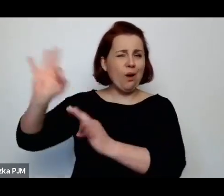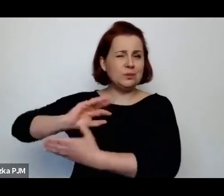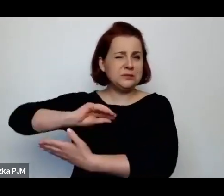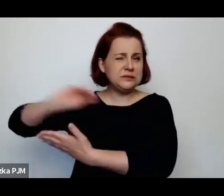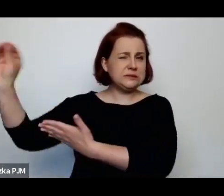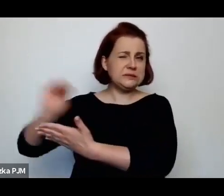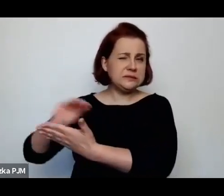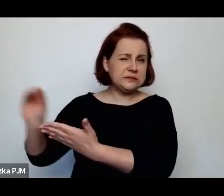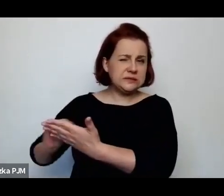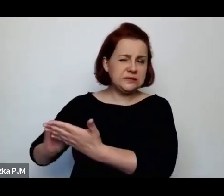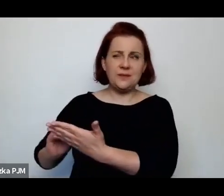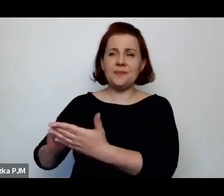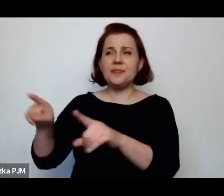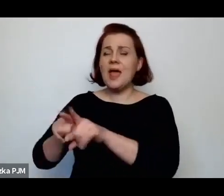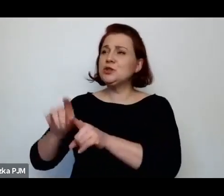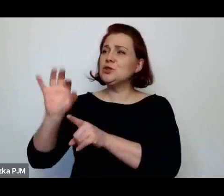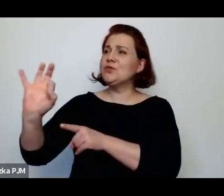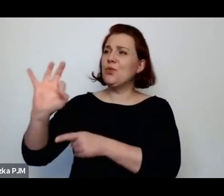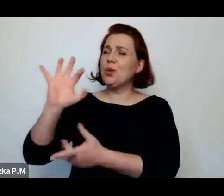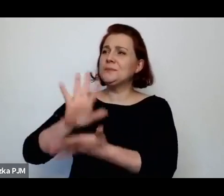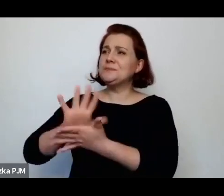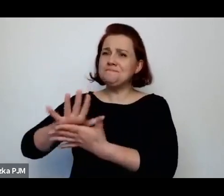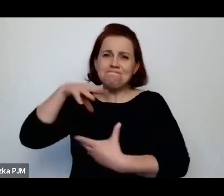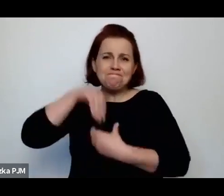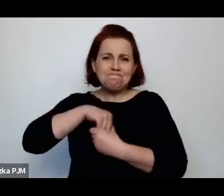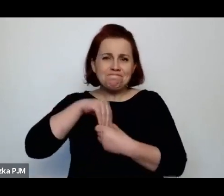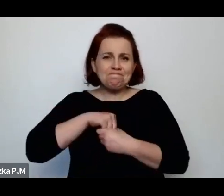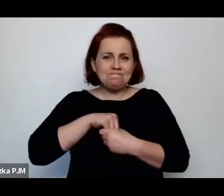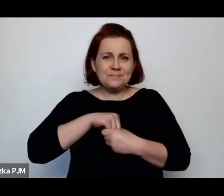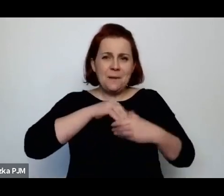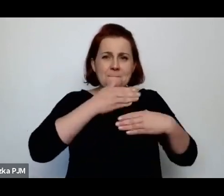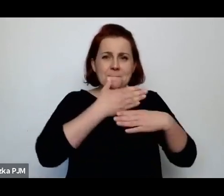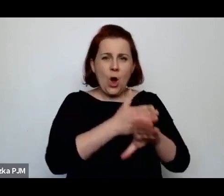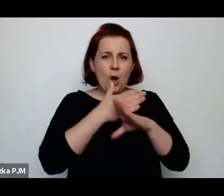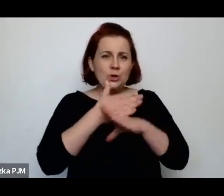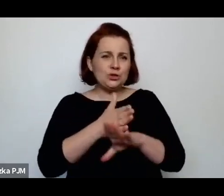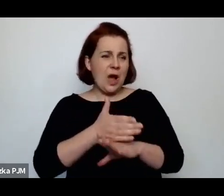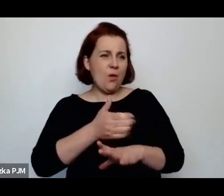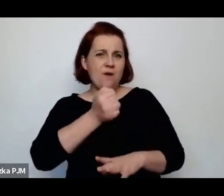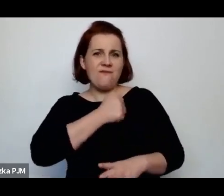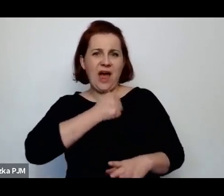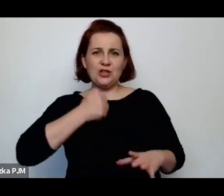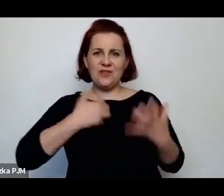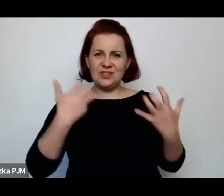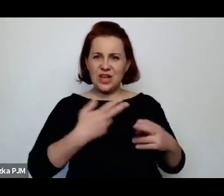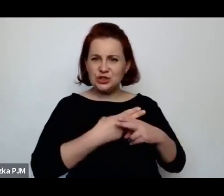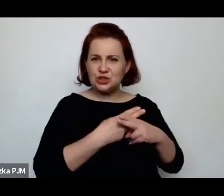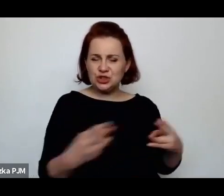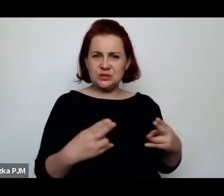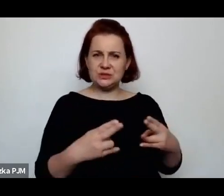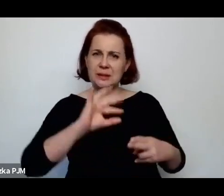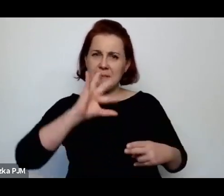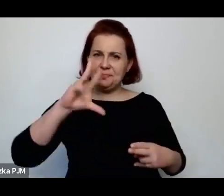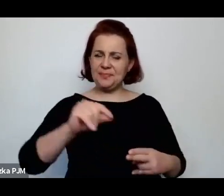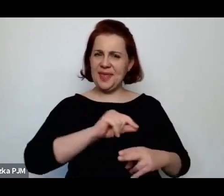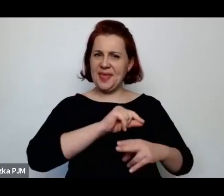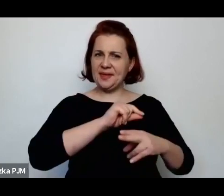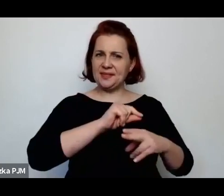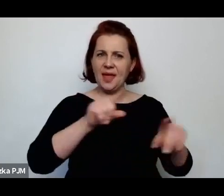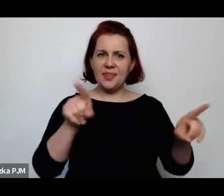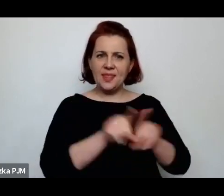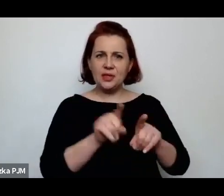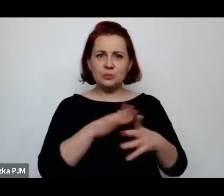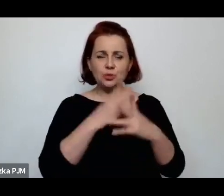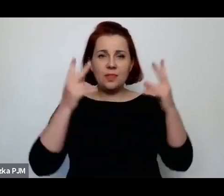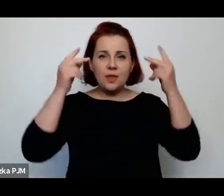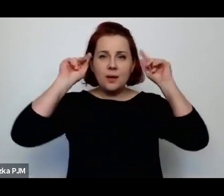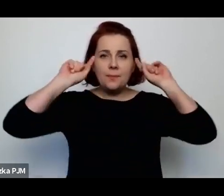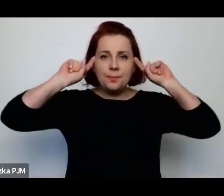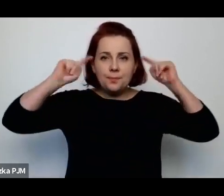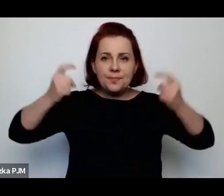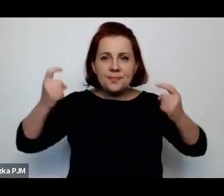tą jej chęć odhałacenia Warszawy albo ścięcia pejsów, jeżeli to wszystko odrzucimy to